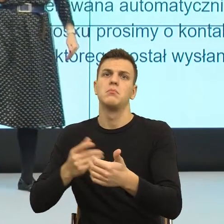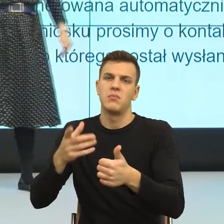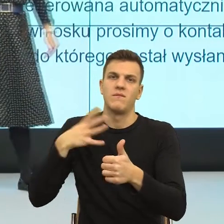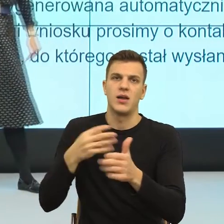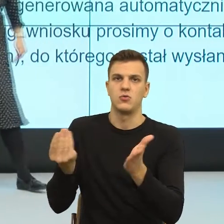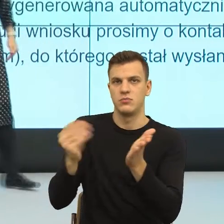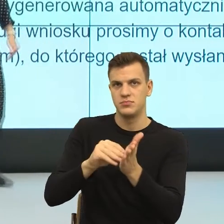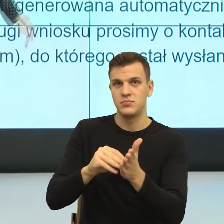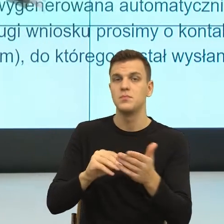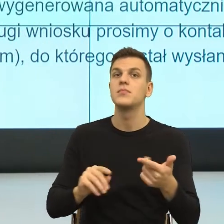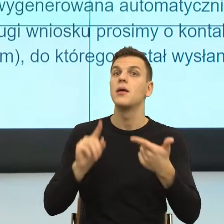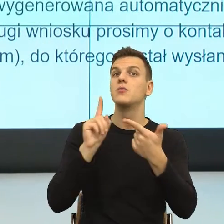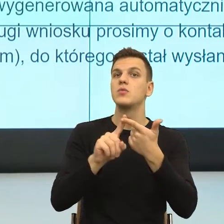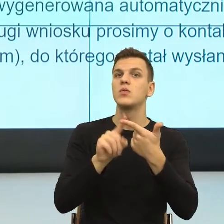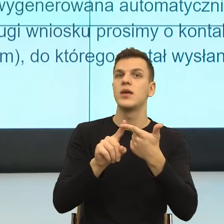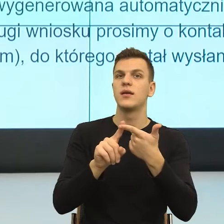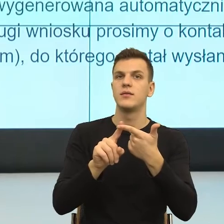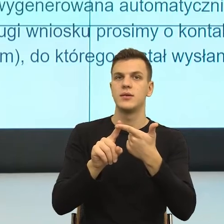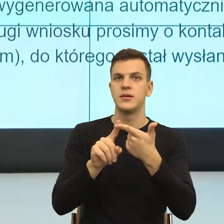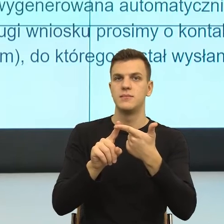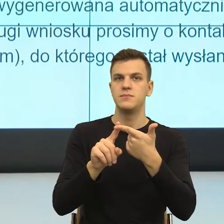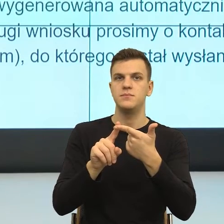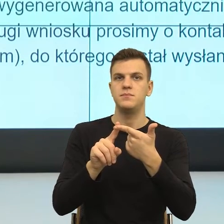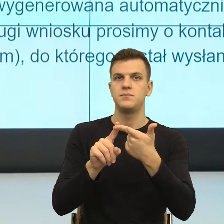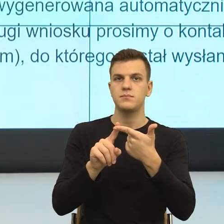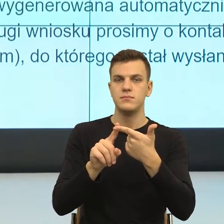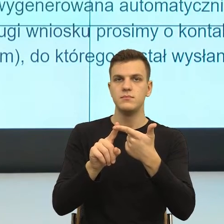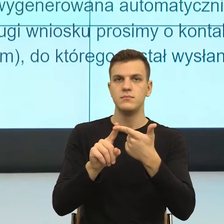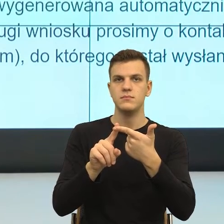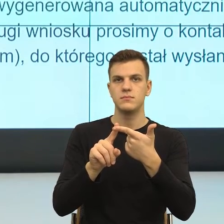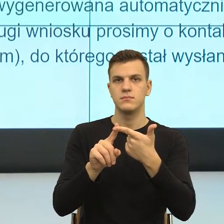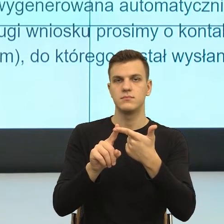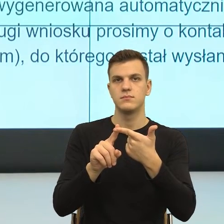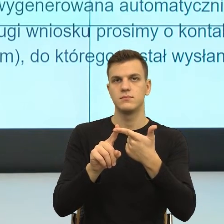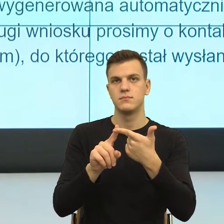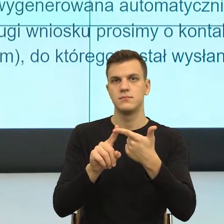Po drugie patrzymy, jaka jest relacja czy jak blisko i jak daleko chcemy.